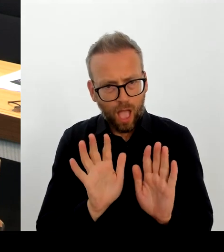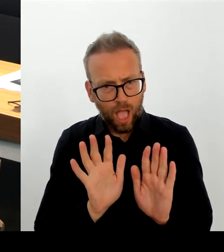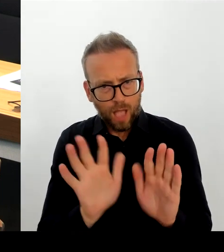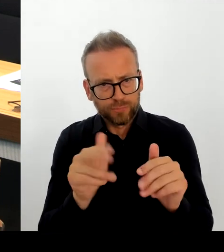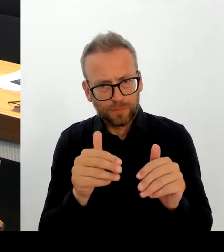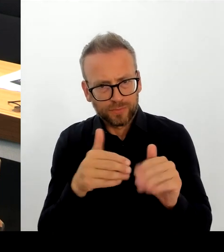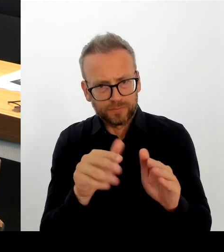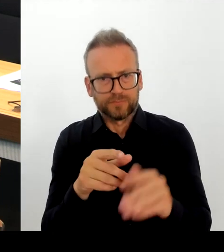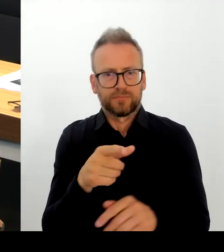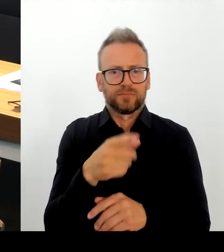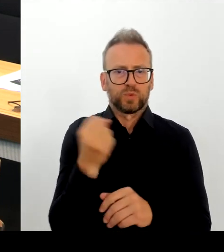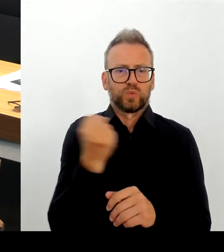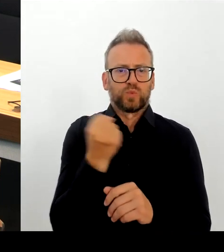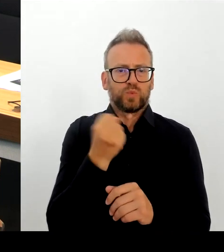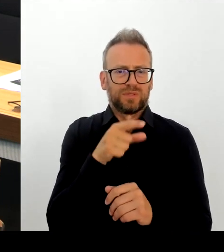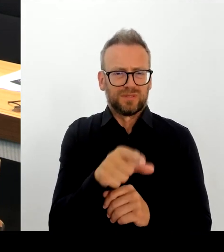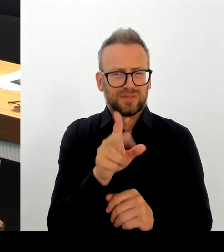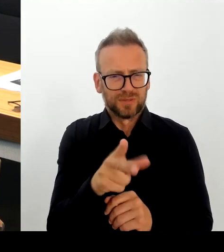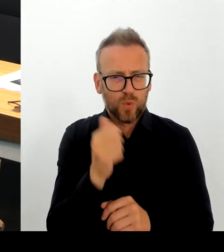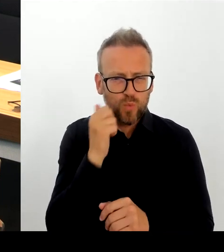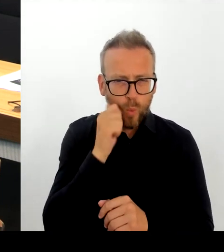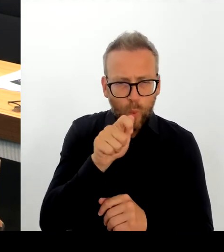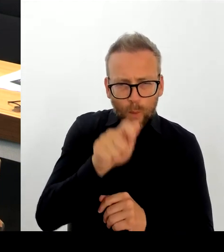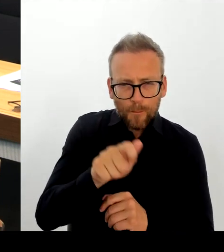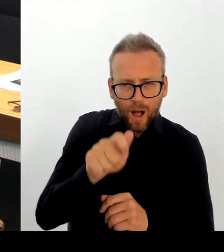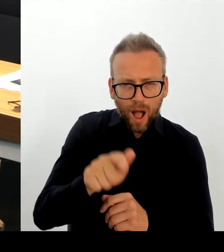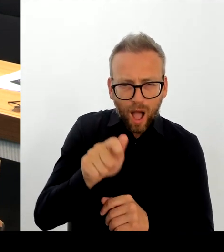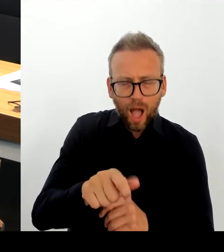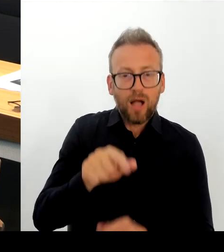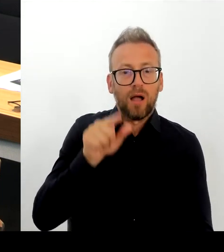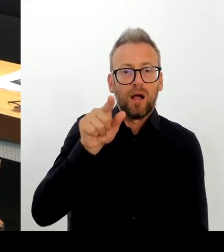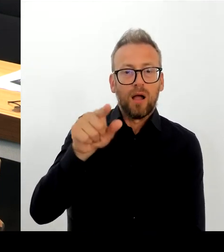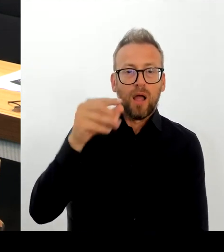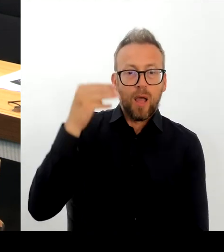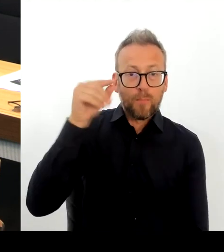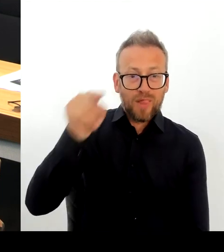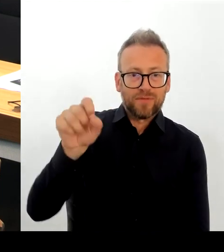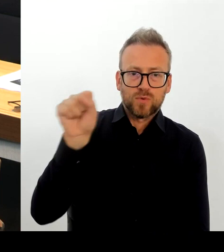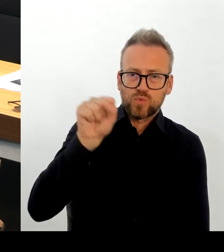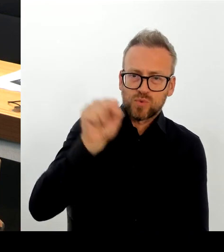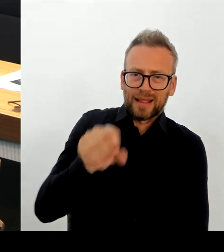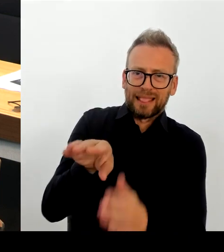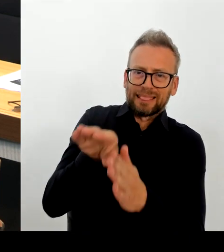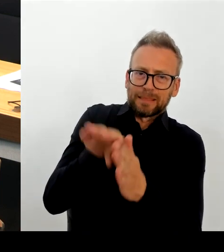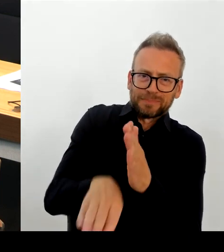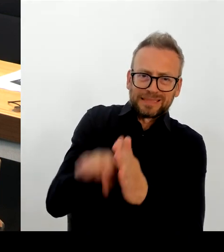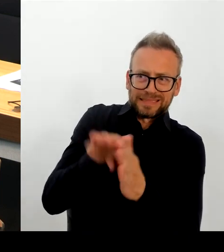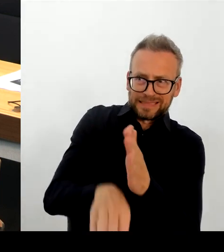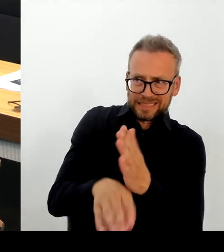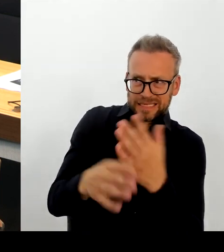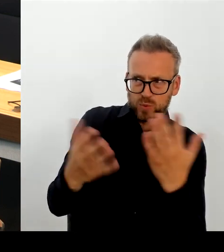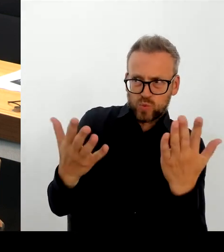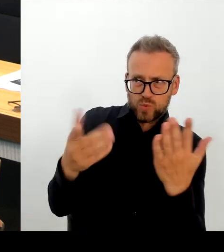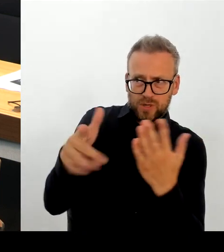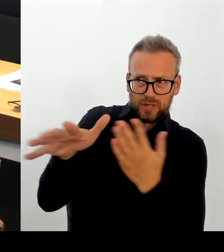Und das, was Sie jetzt ansprechen, ist Bundesrecht, und das entscheidet auch der Bund. Und insofern, wenn